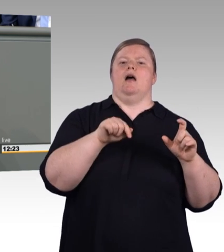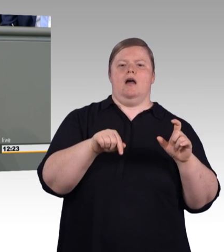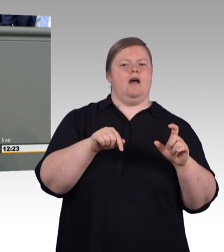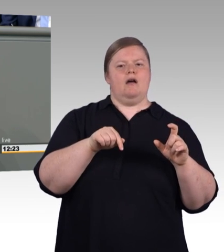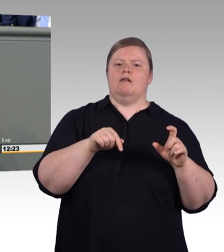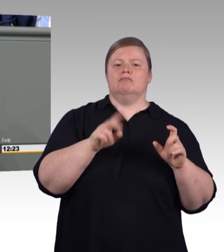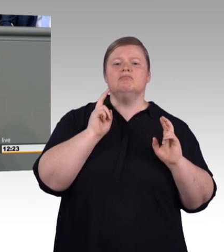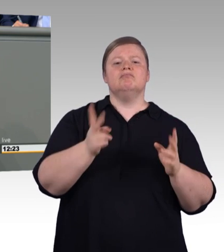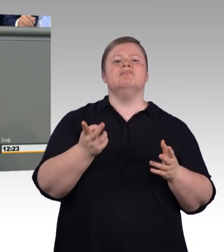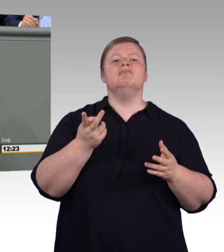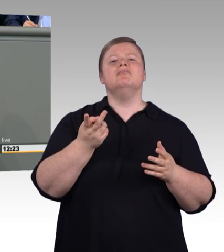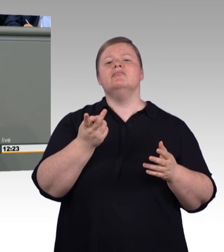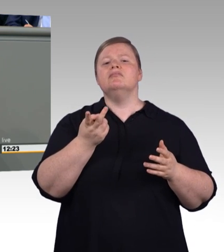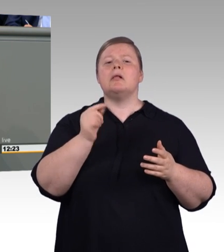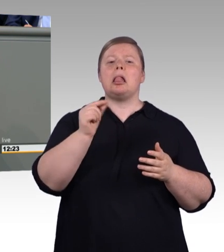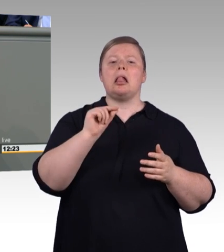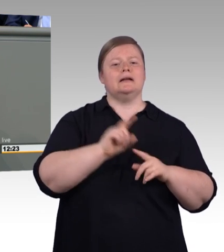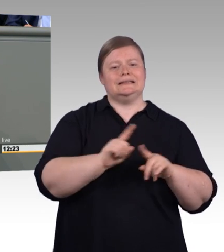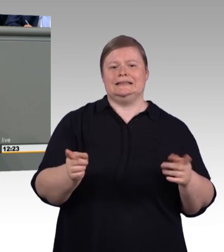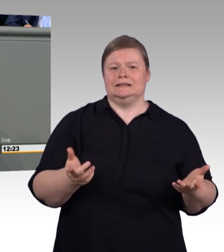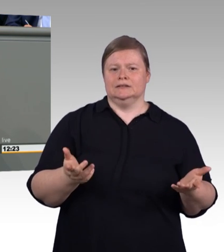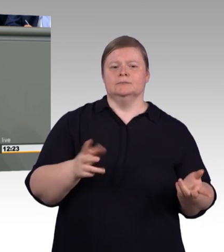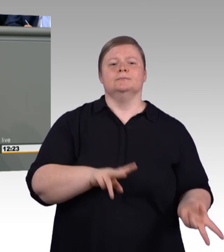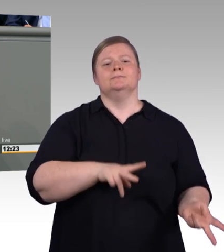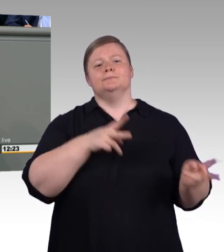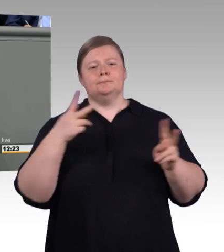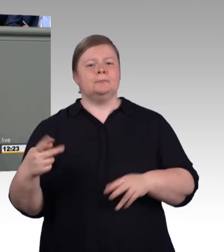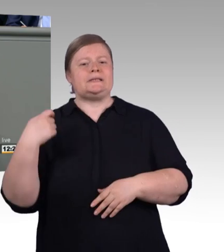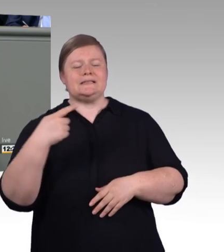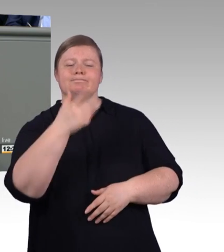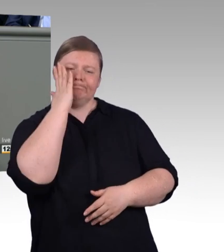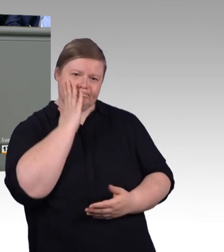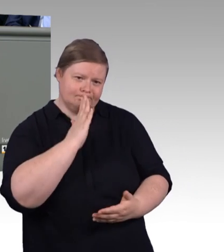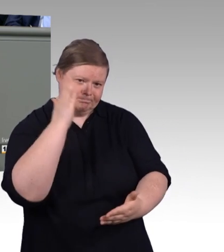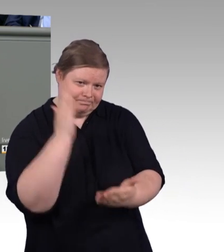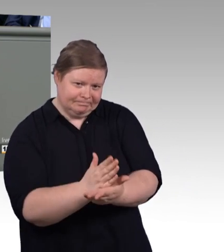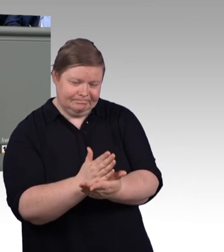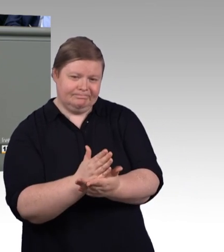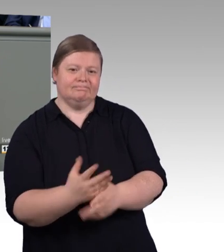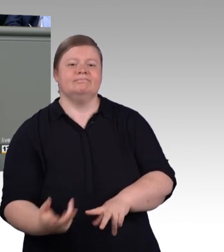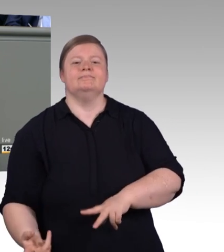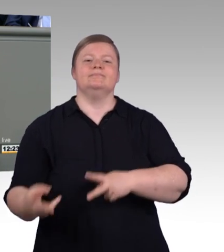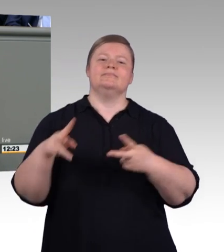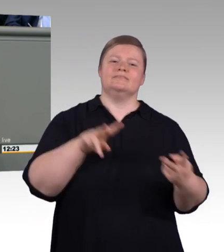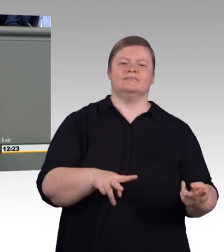dieses Landes. Und die wird nicht nur von Fachkräftemangel und Digitalisierung herausgefordert. (Präsidium) Herr Sattelberger, bitte!